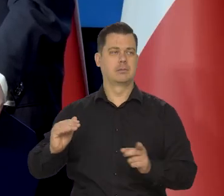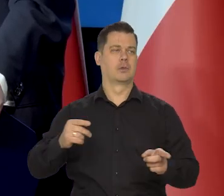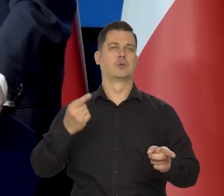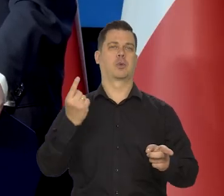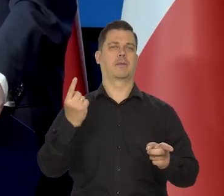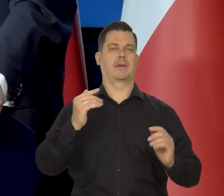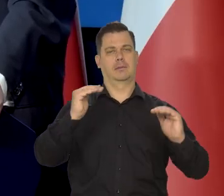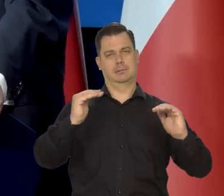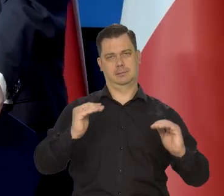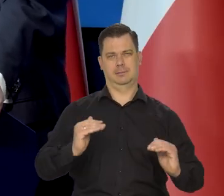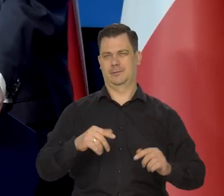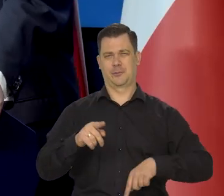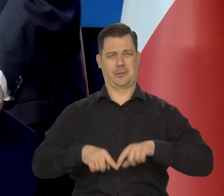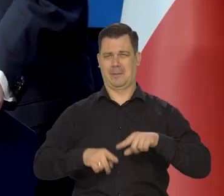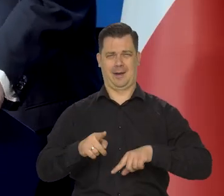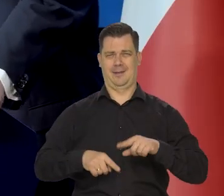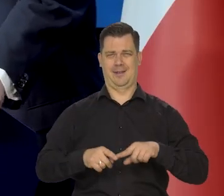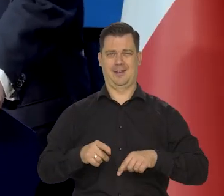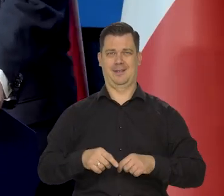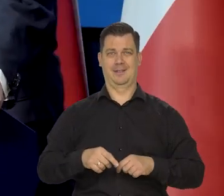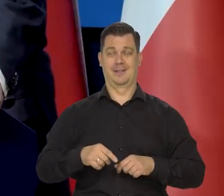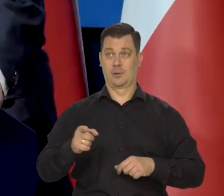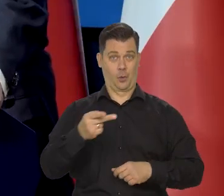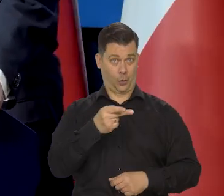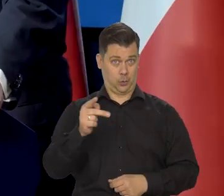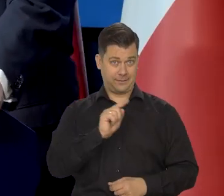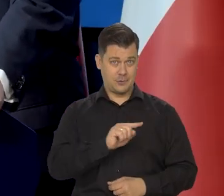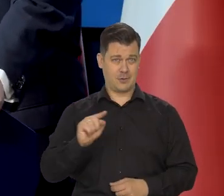ale to nie jest też takie jeden do jednego,